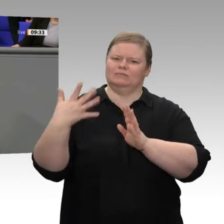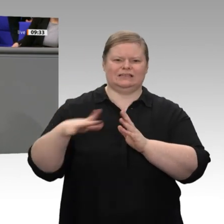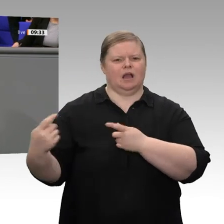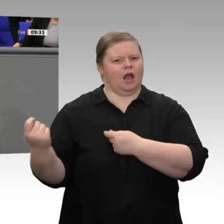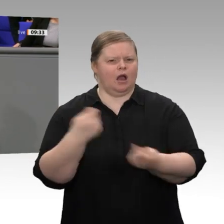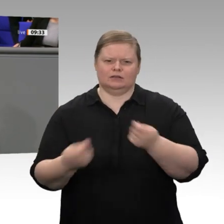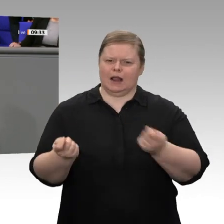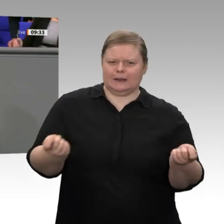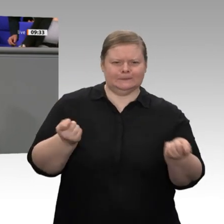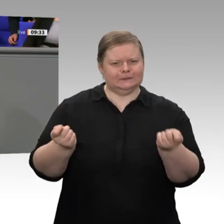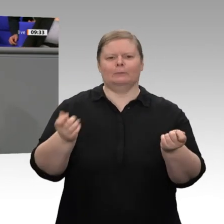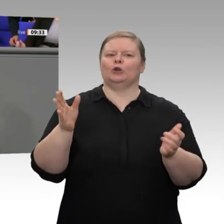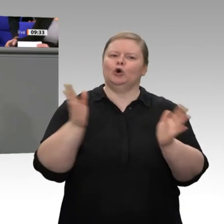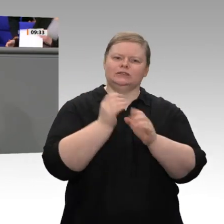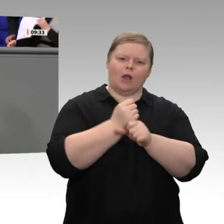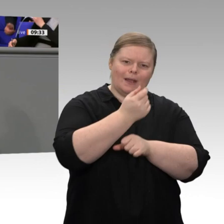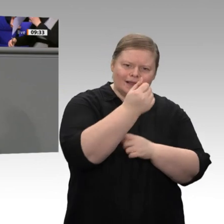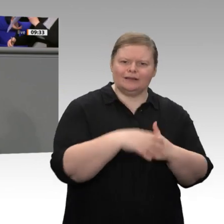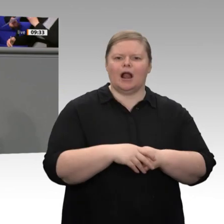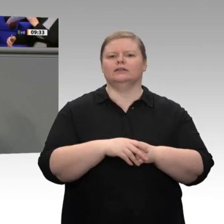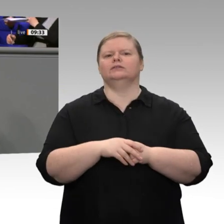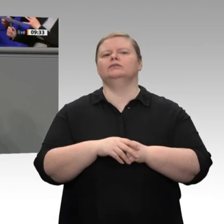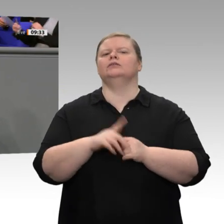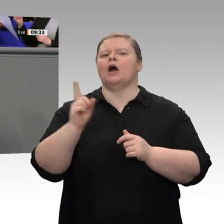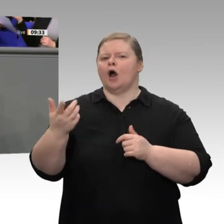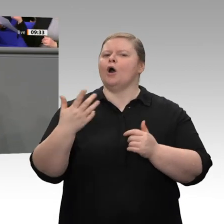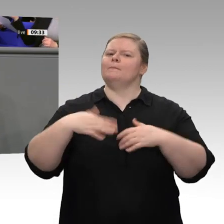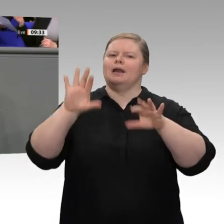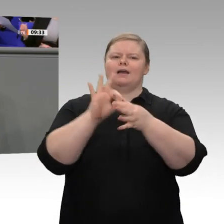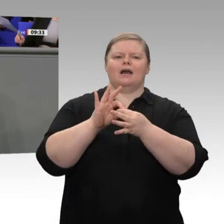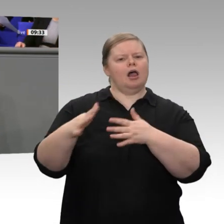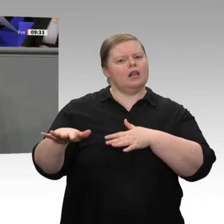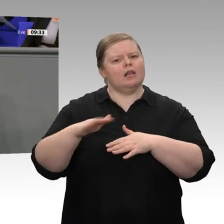Wachstum gehabt, zwischen 2014 und 2018 sogar ein Wachstum über der Potenzialrate.